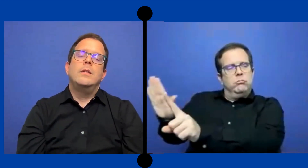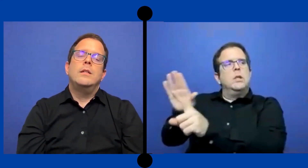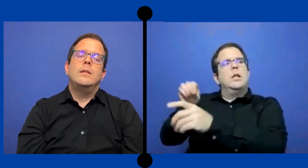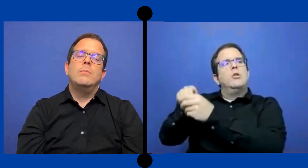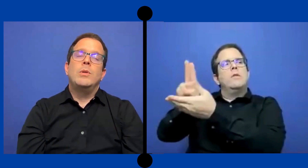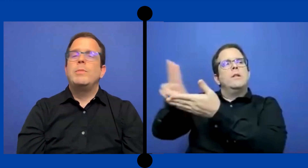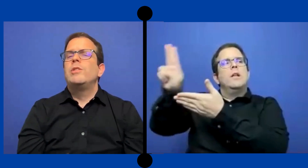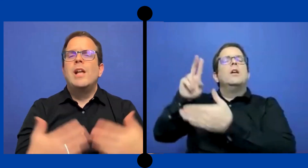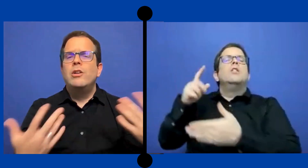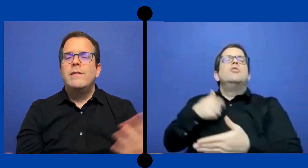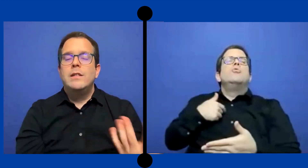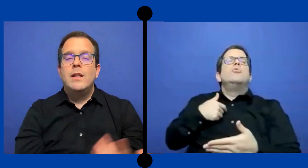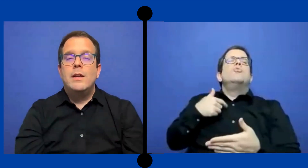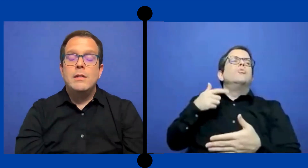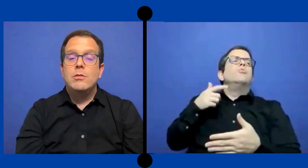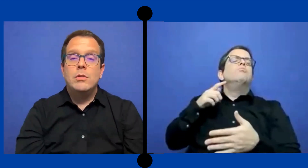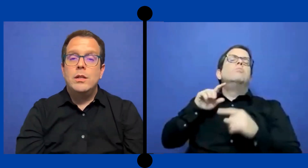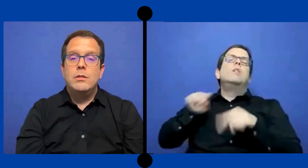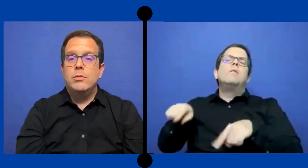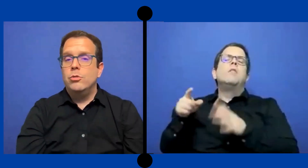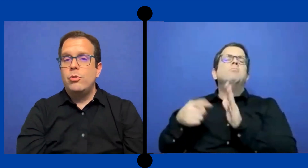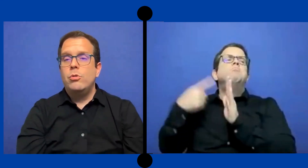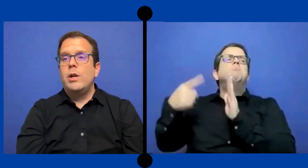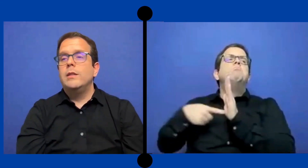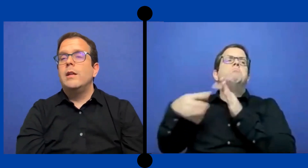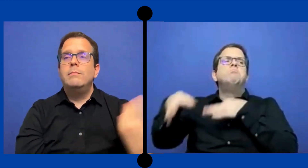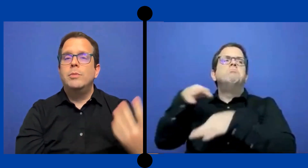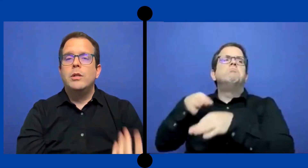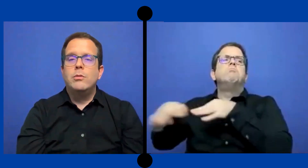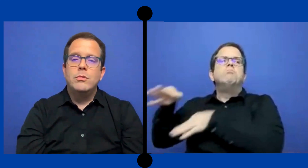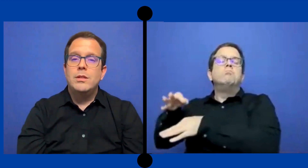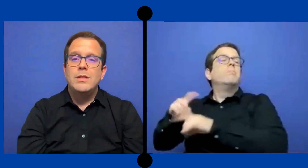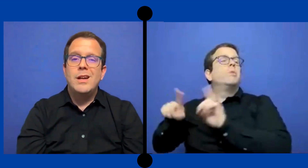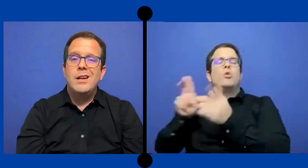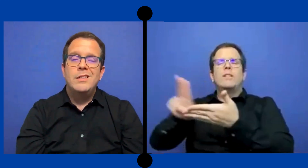Y pues pero ya la universidad eso es otro cantar porque entonces ya